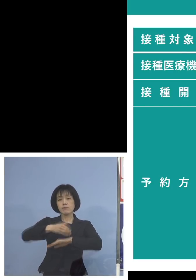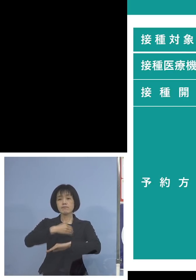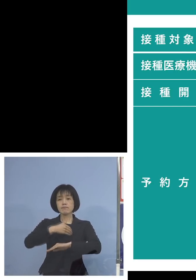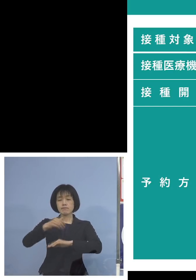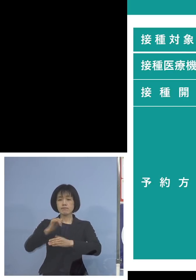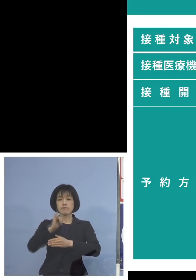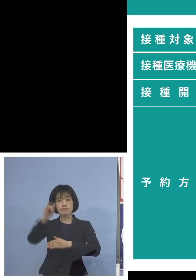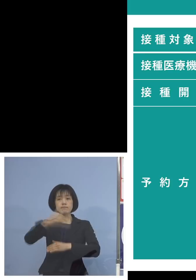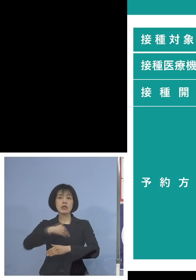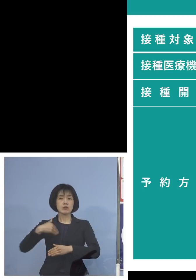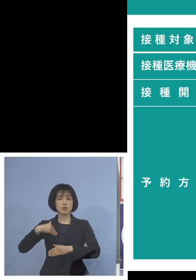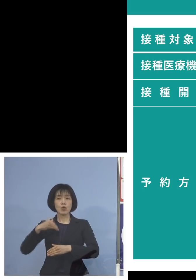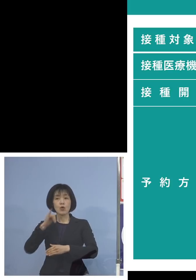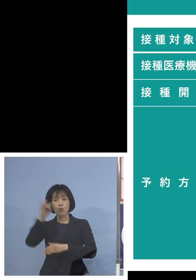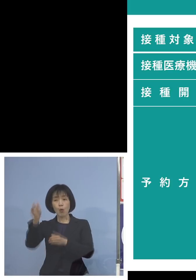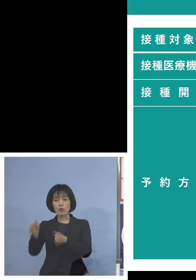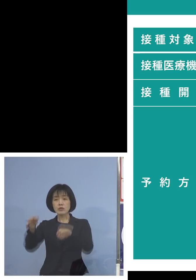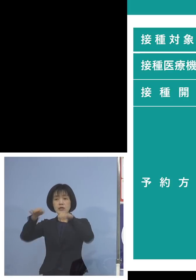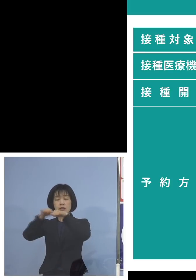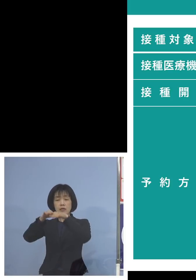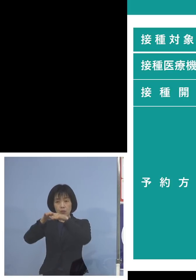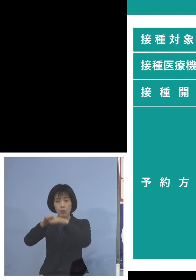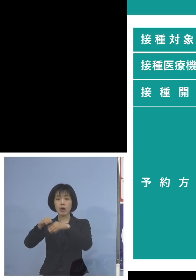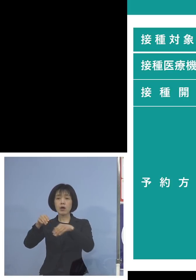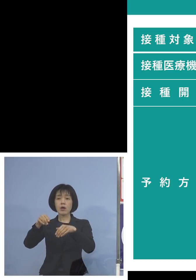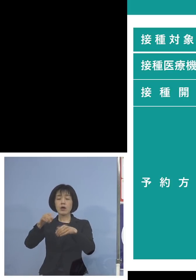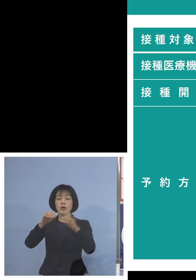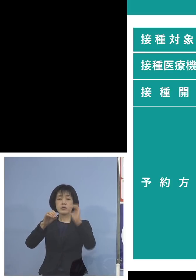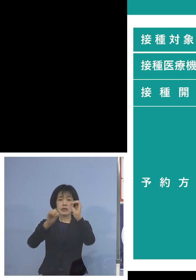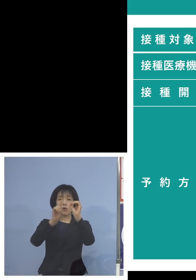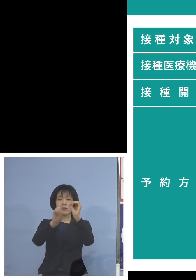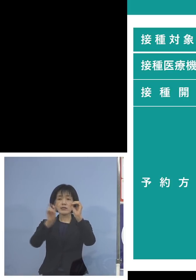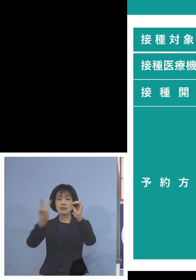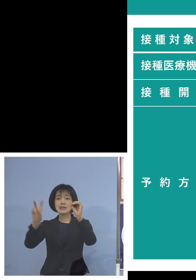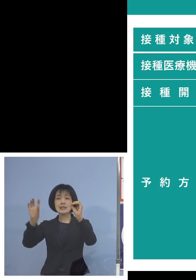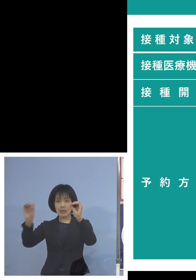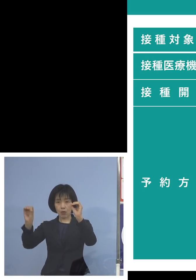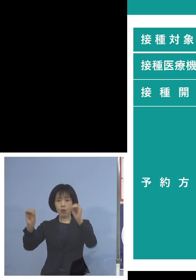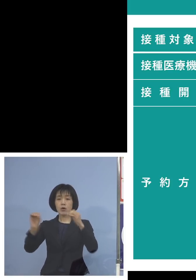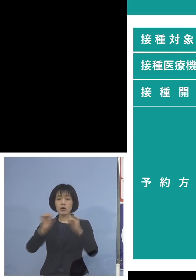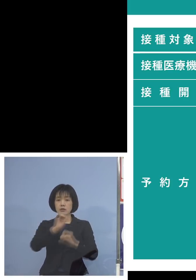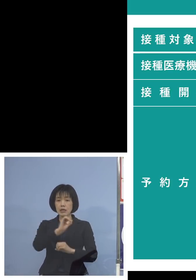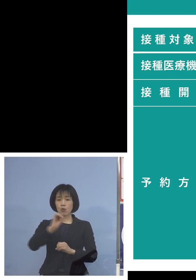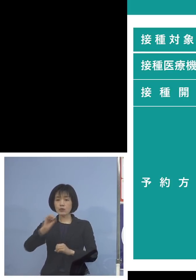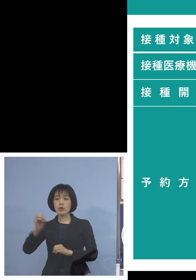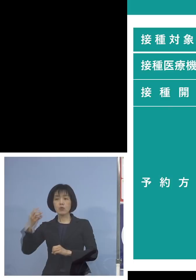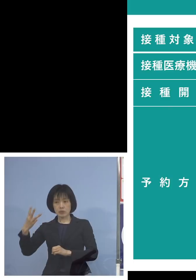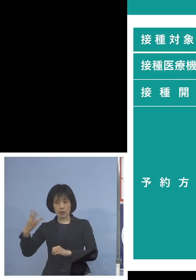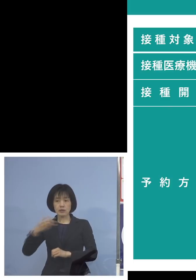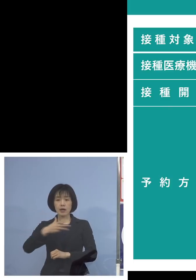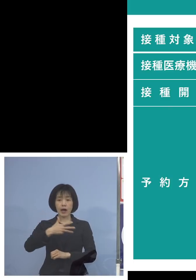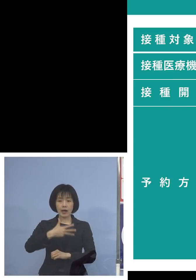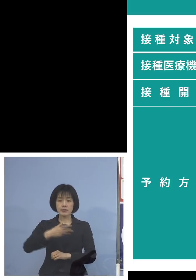コールセンターの方では フリーダイヤル0120‐003‐820